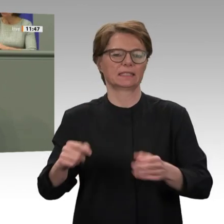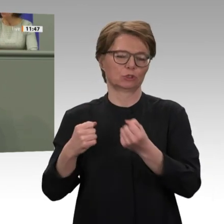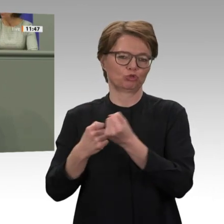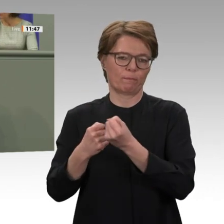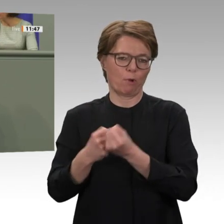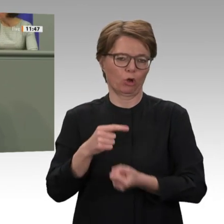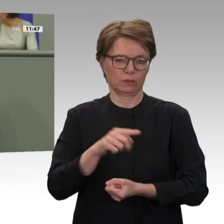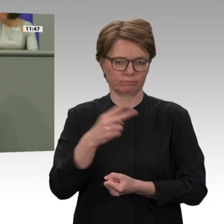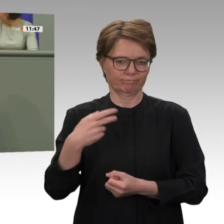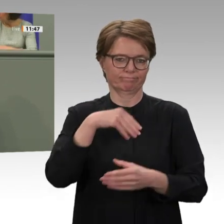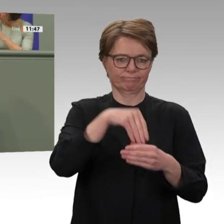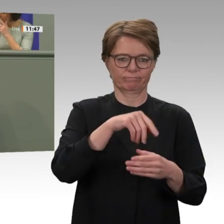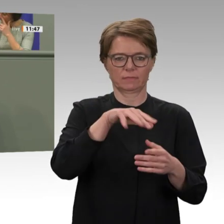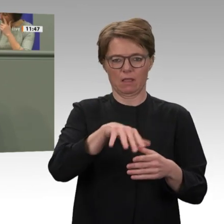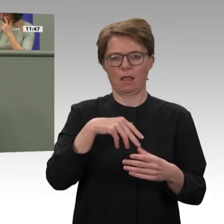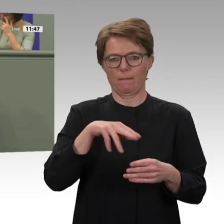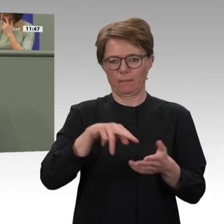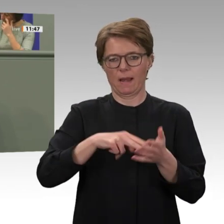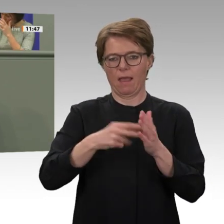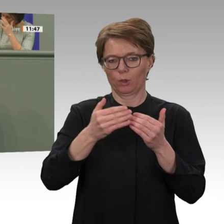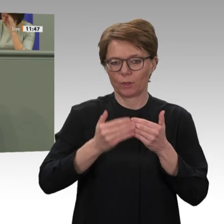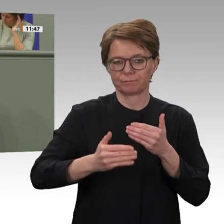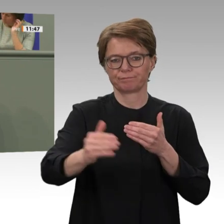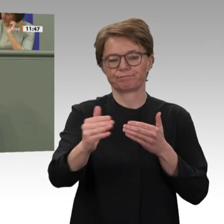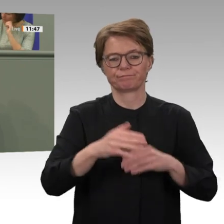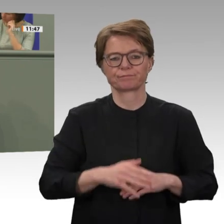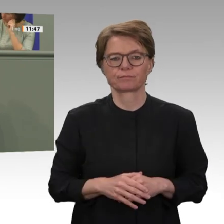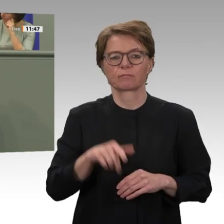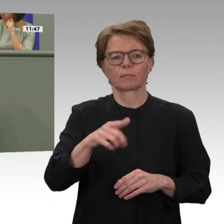sind sehr umfangreich und bedeuten auch weiterhin ein starkes Engagement der internationalen